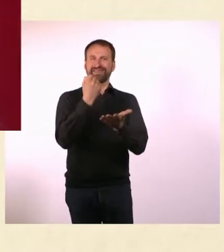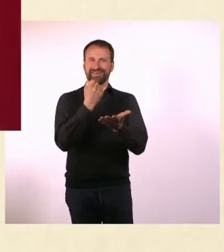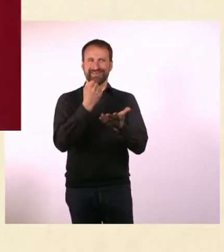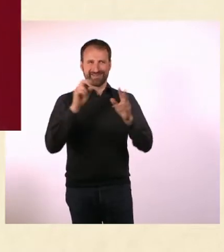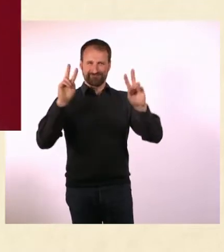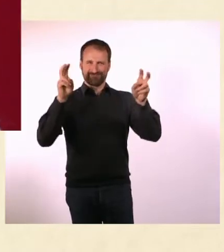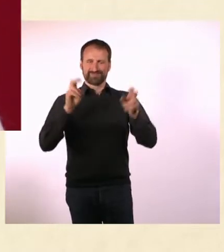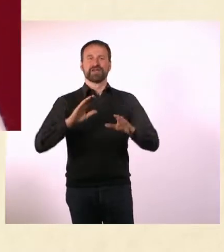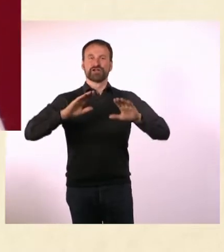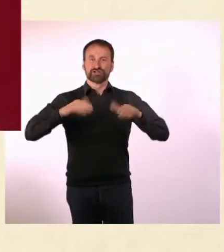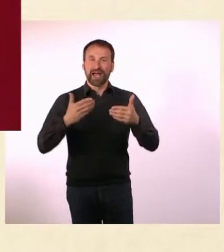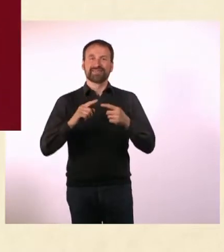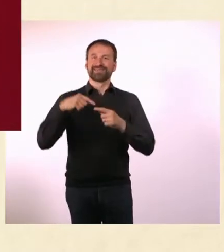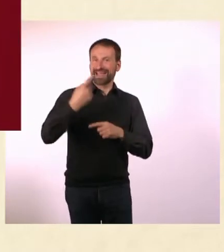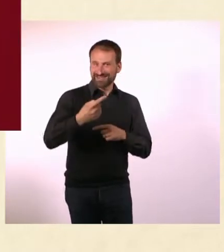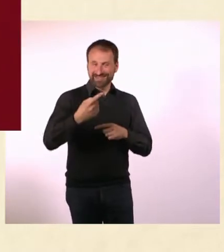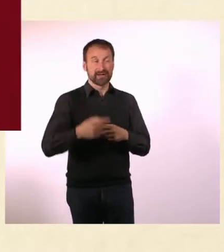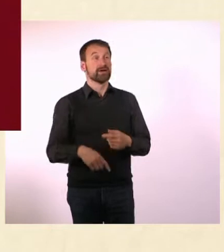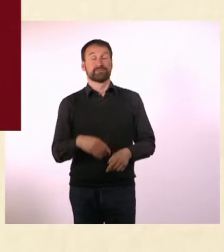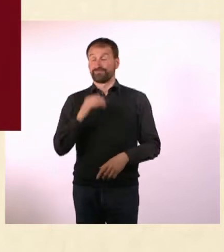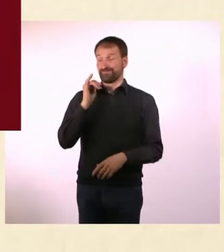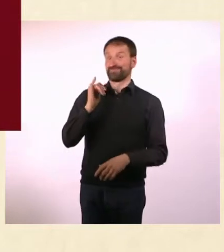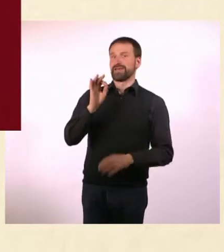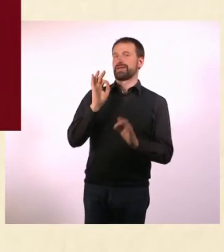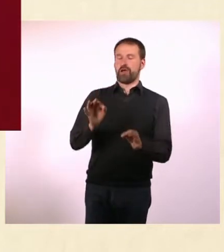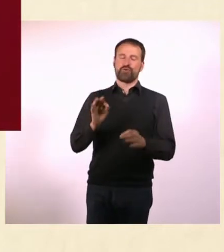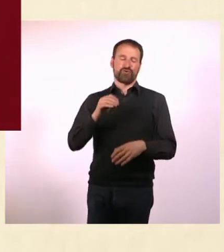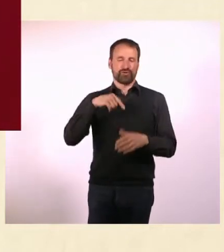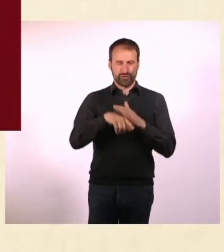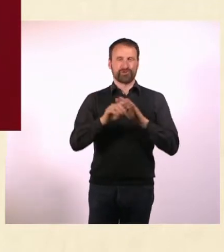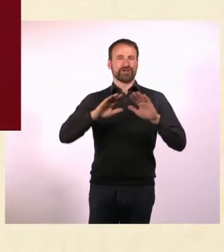Ich hatte das große Glück, dass sich direkt am Anfang Medien dafür interessierten.